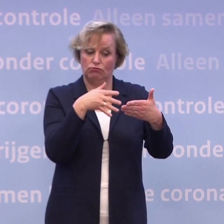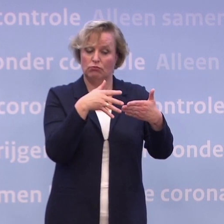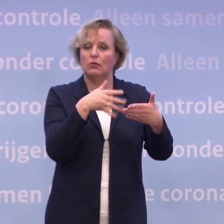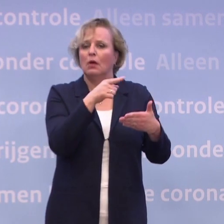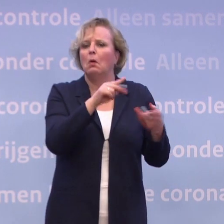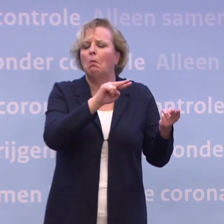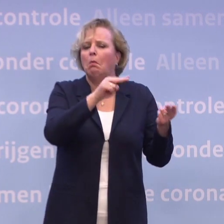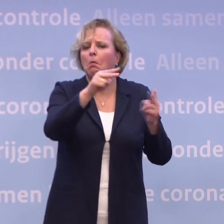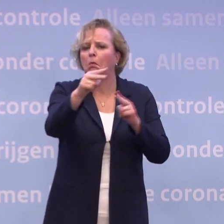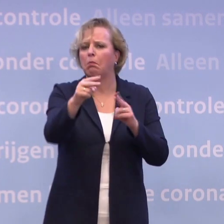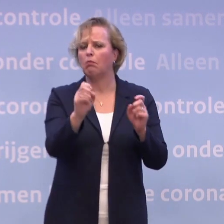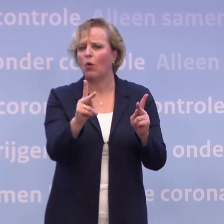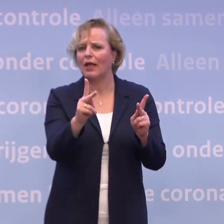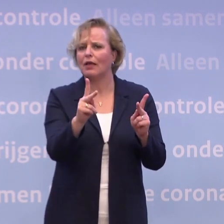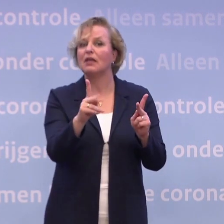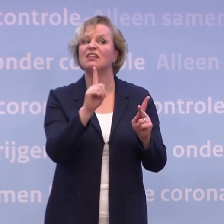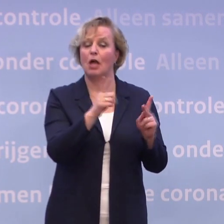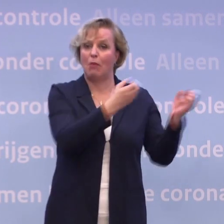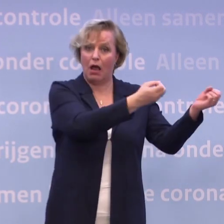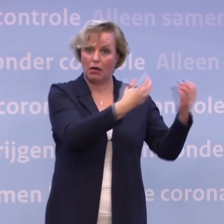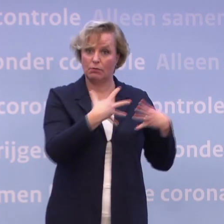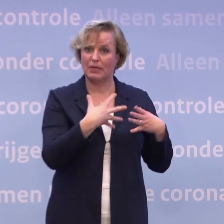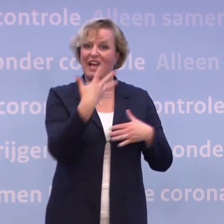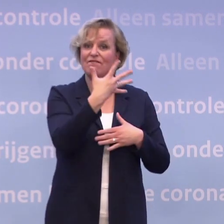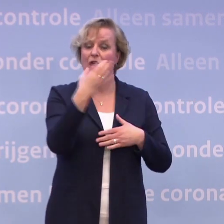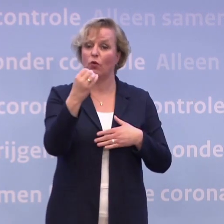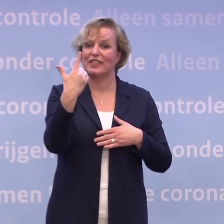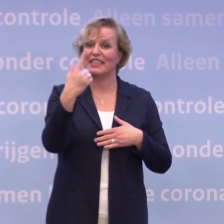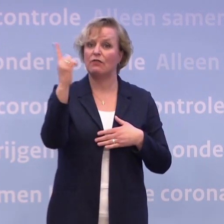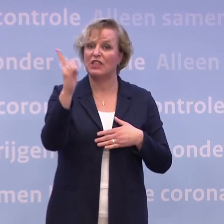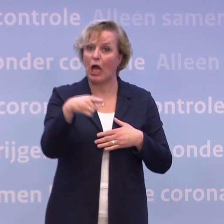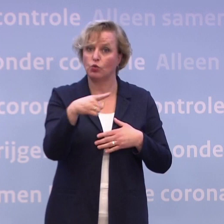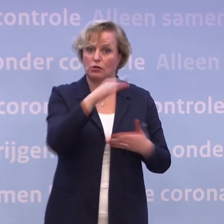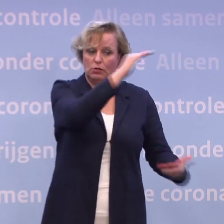Als ik nu kijk naar de leveringsschema's... ...dan zien we dat we 507.000 vaccins geleverd krijgen...